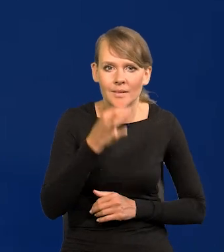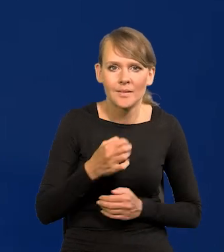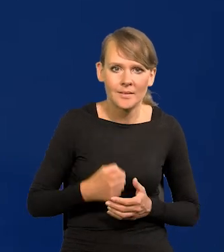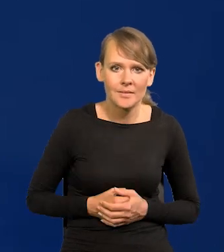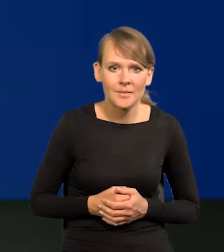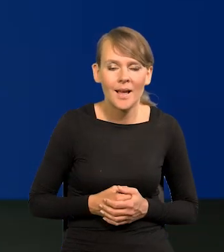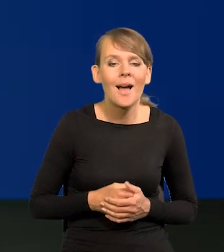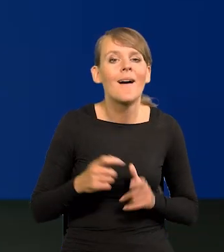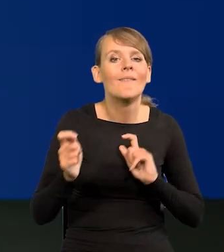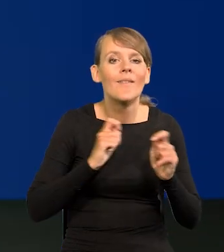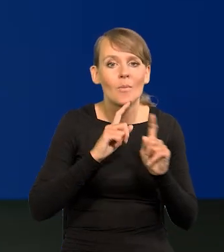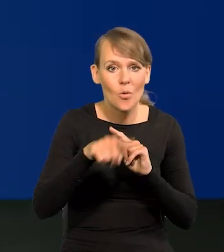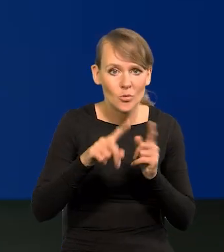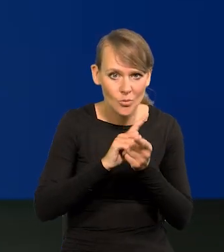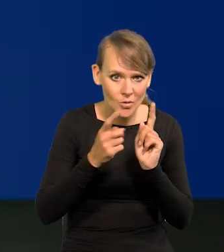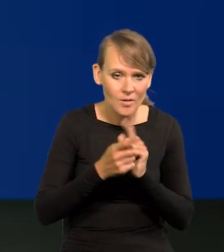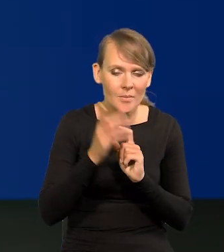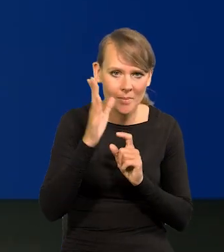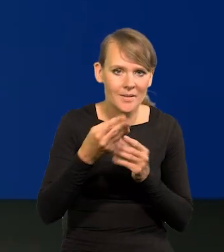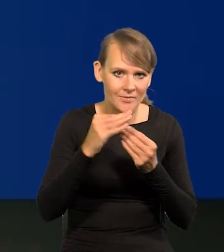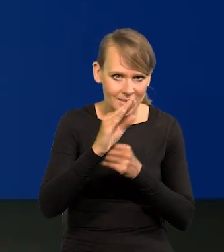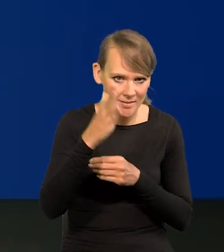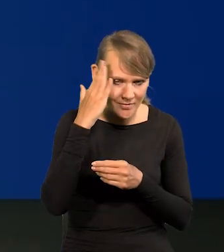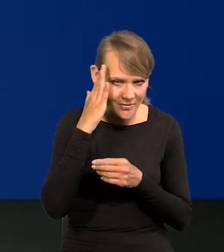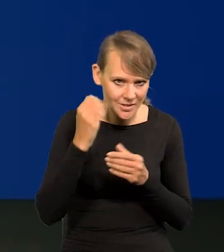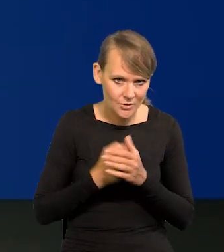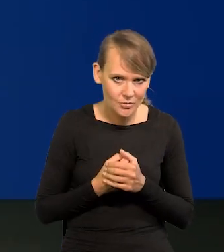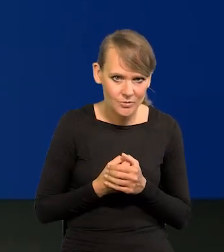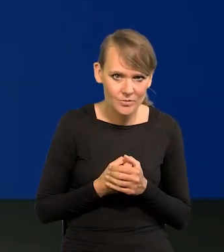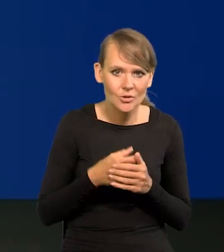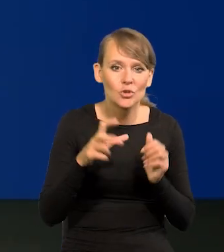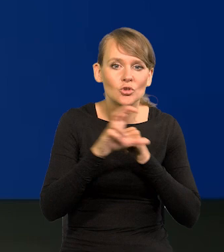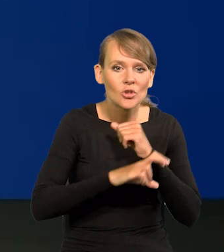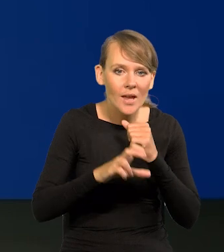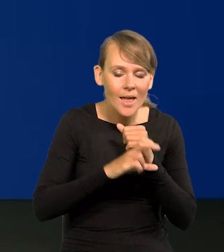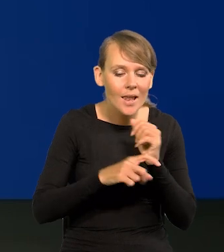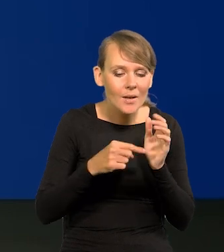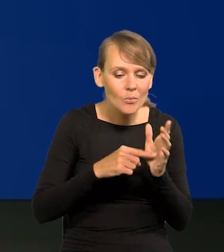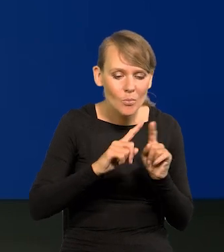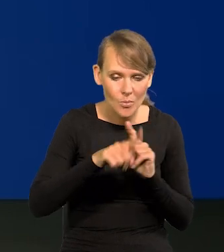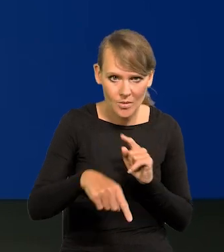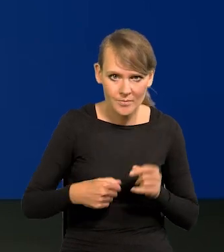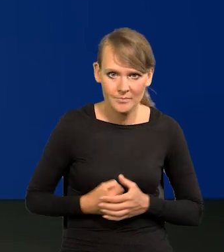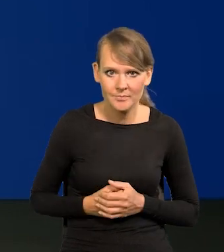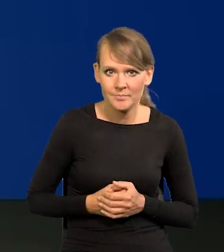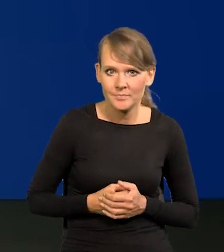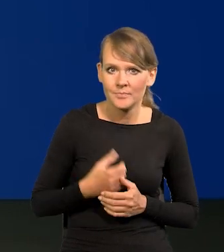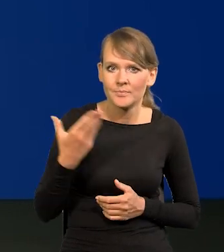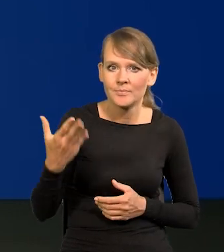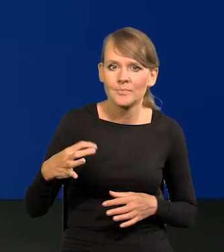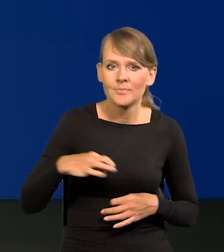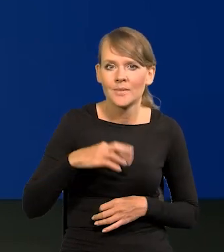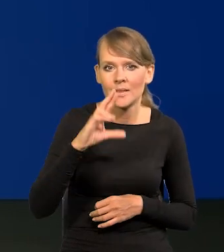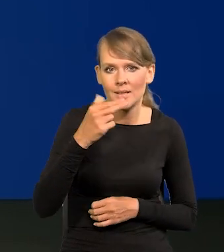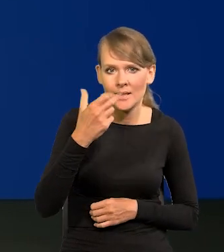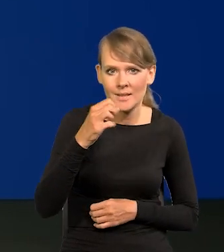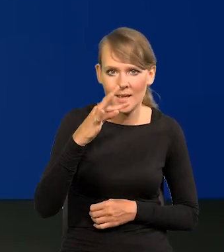Po wakacjach jak się spotkamy, będziemy dużo więcej wiedzieli, po odczycie sierpniowym. Pani Redaktor Renata Oliasz, bardzo proszę.